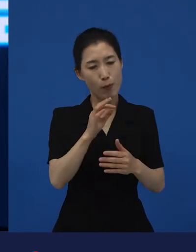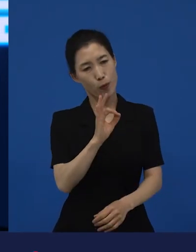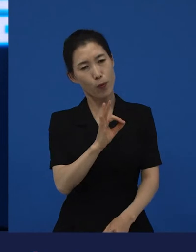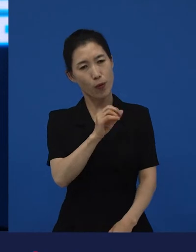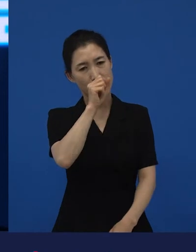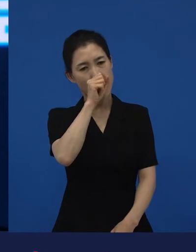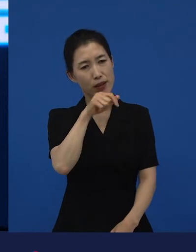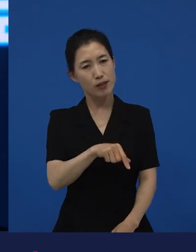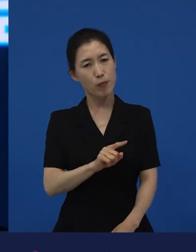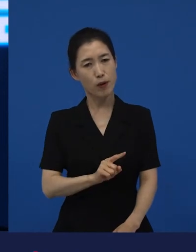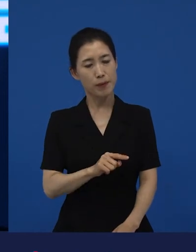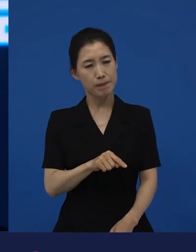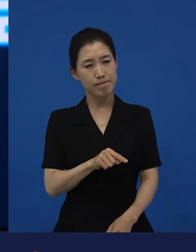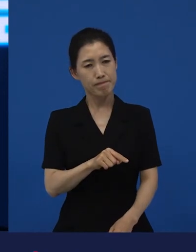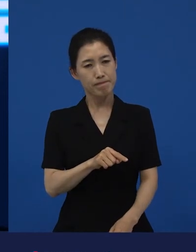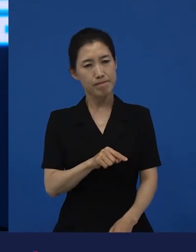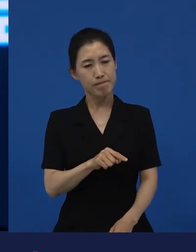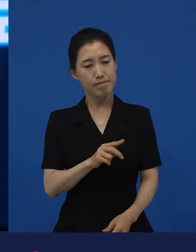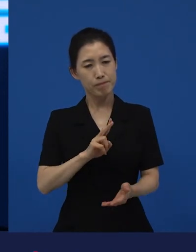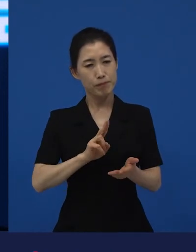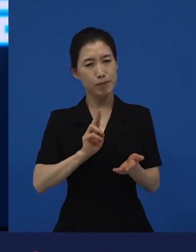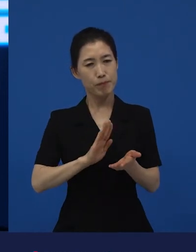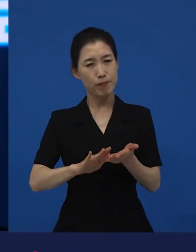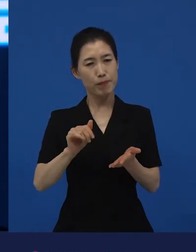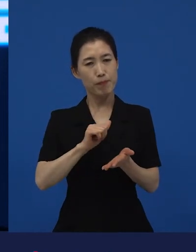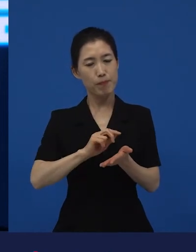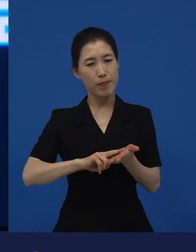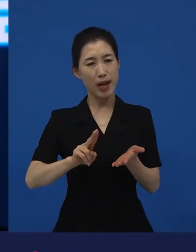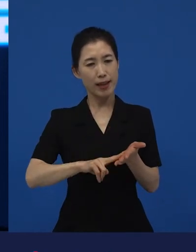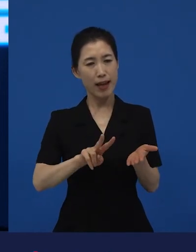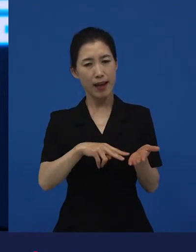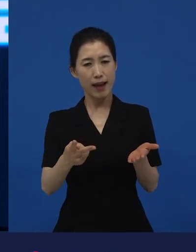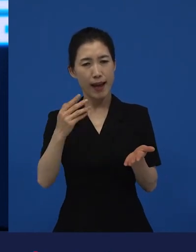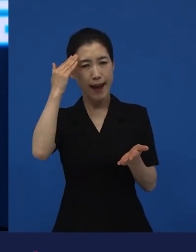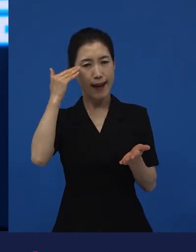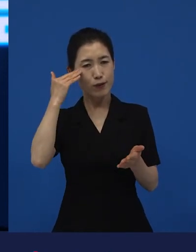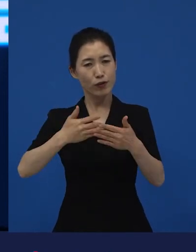그렇지만 한국으로 바꾸려면 한국의 지금의 현재와 관련이 있어야 되는 거죠